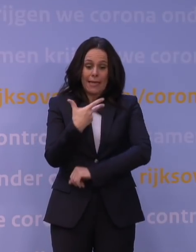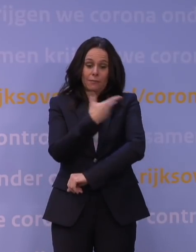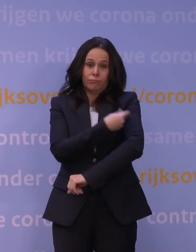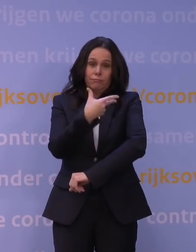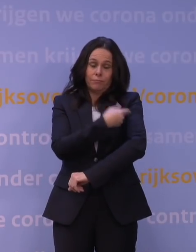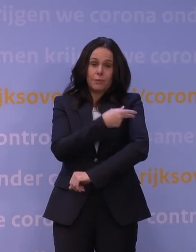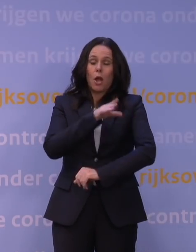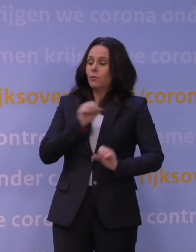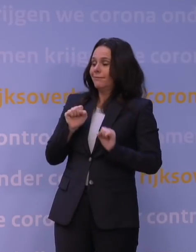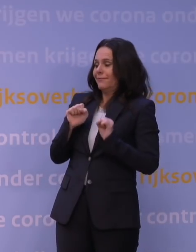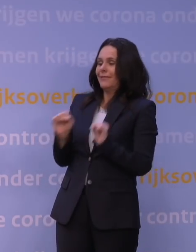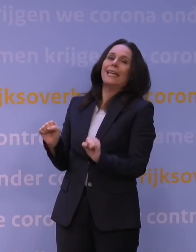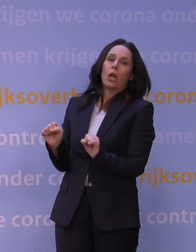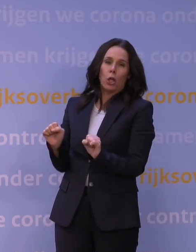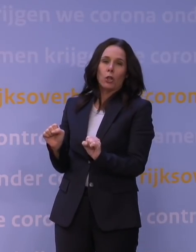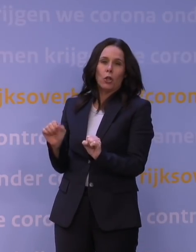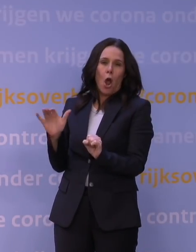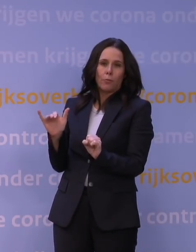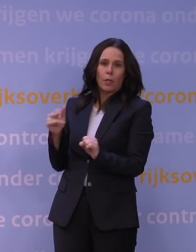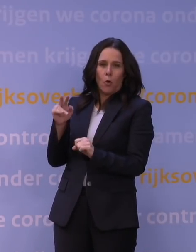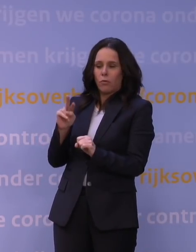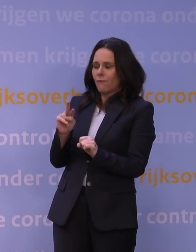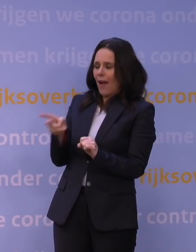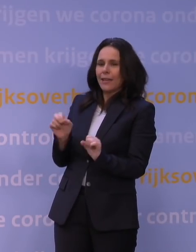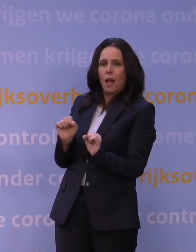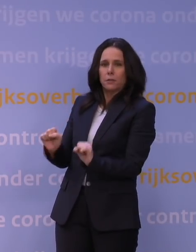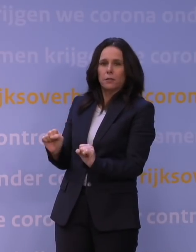en beschermen ook tegen de omikronvariant.